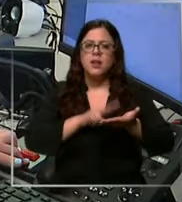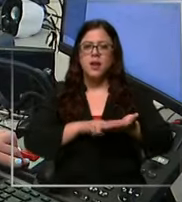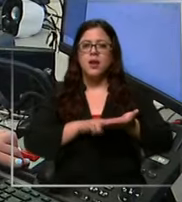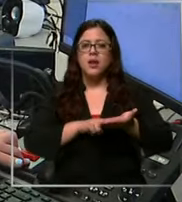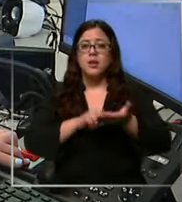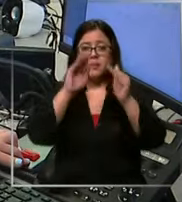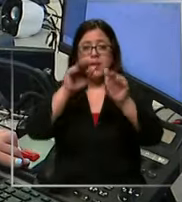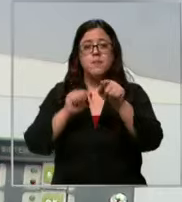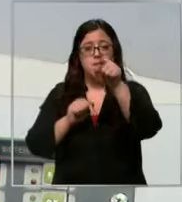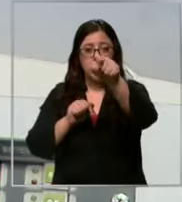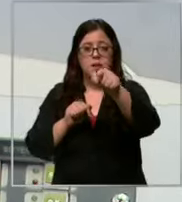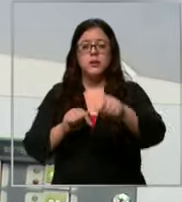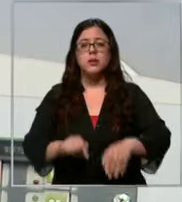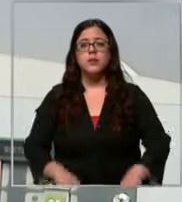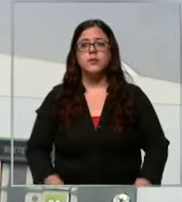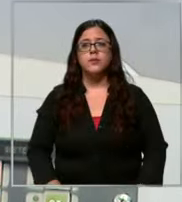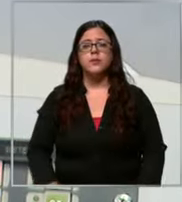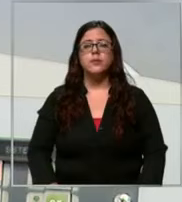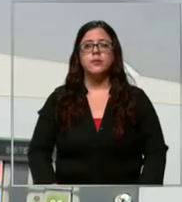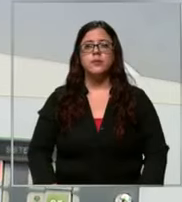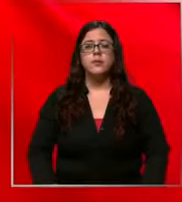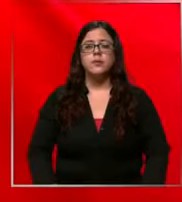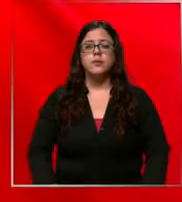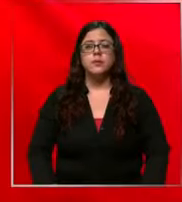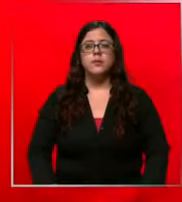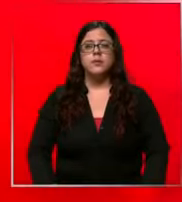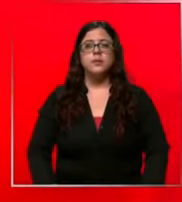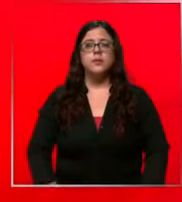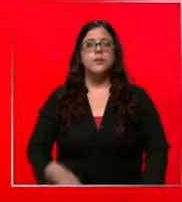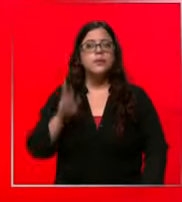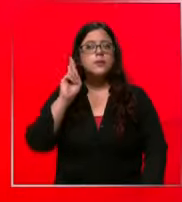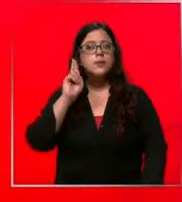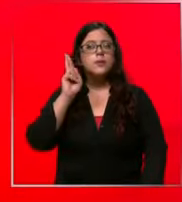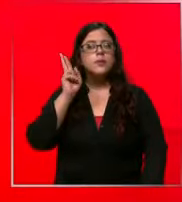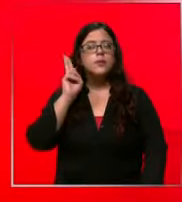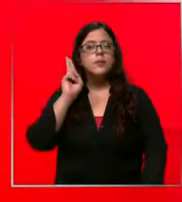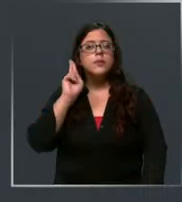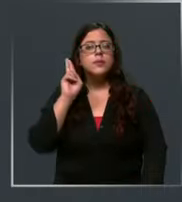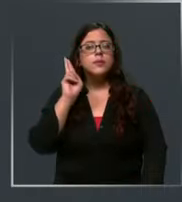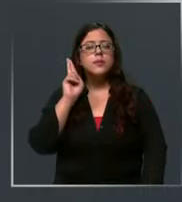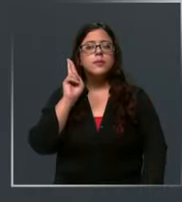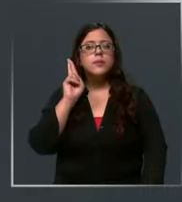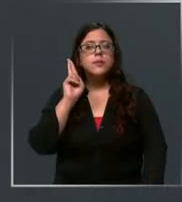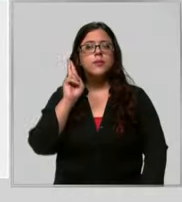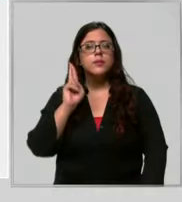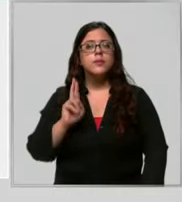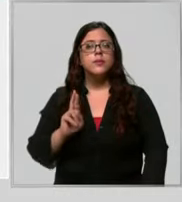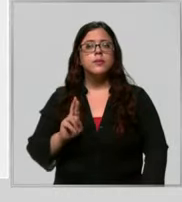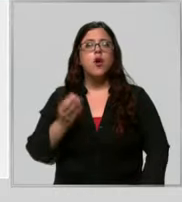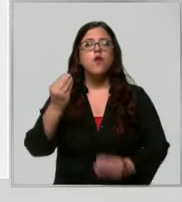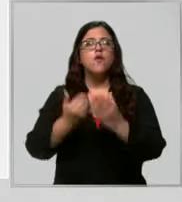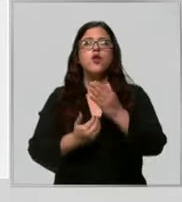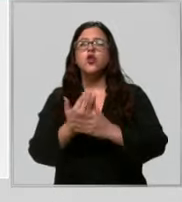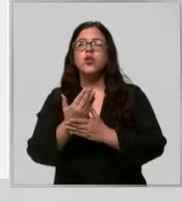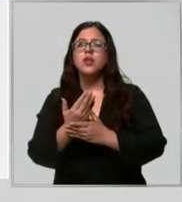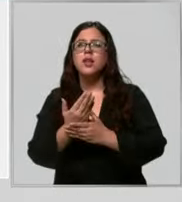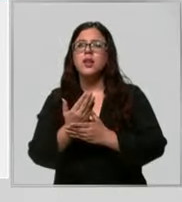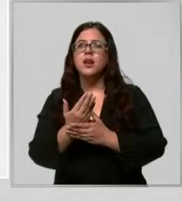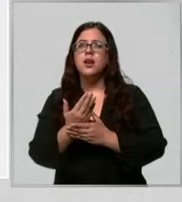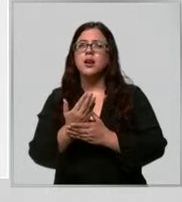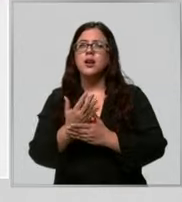esta Buenos días señorita mi hijo está naciendo